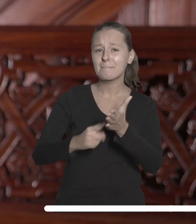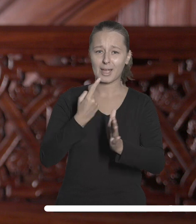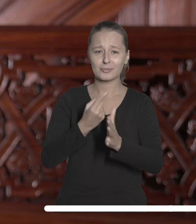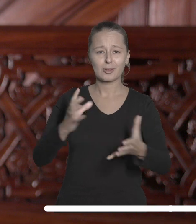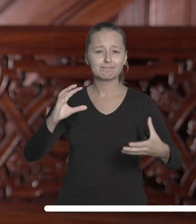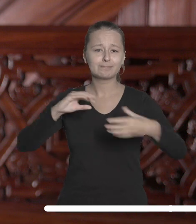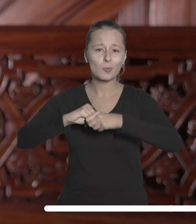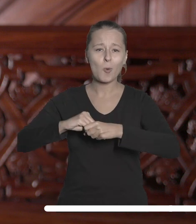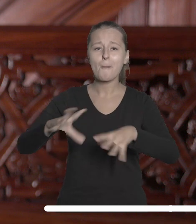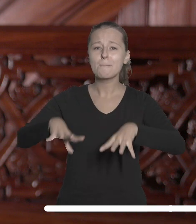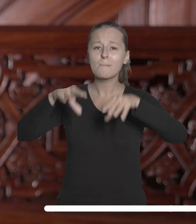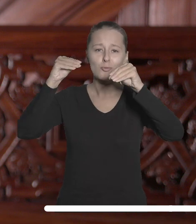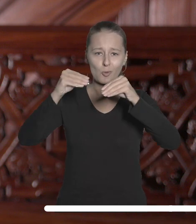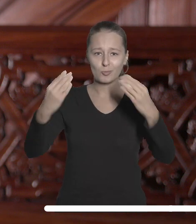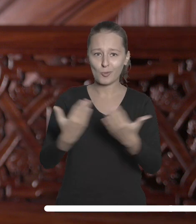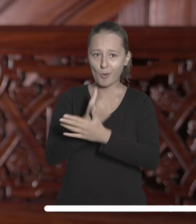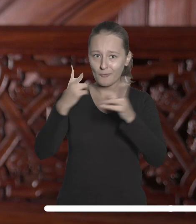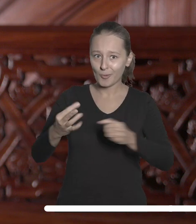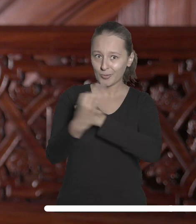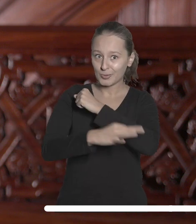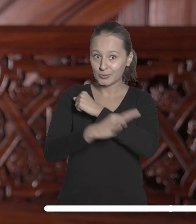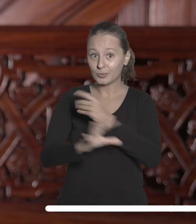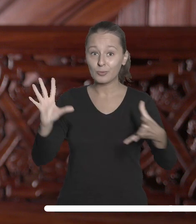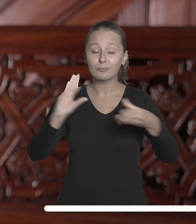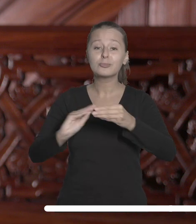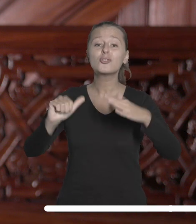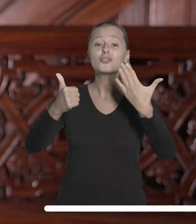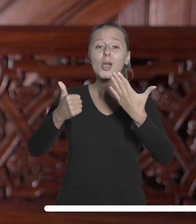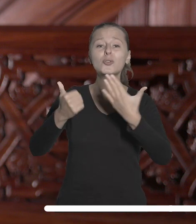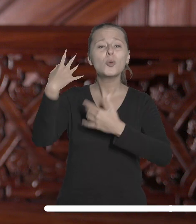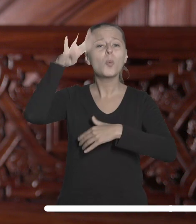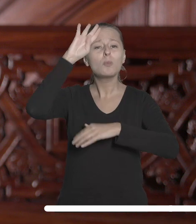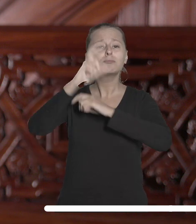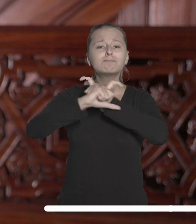wspólna inauguracja roku akademickiego sześciu wiodących łódzkich uczelni